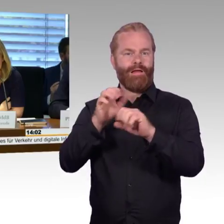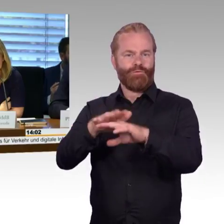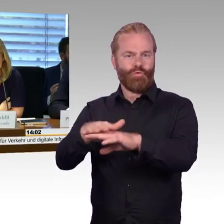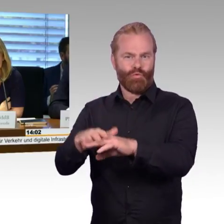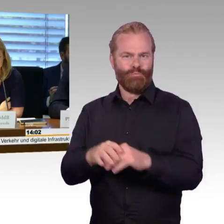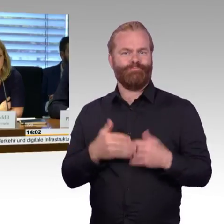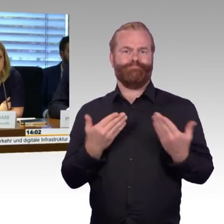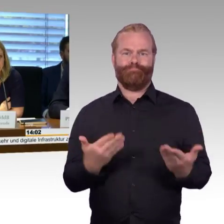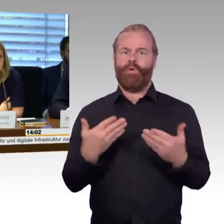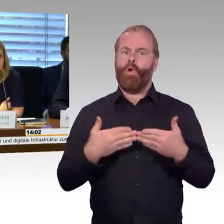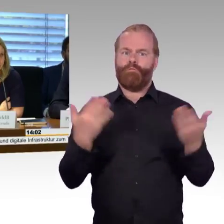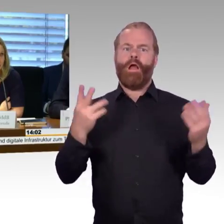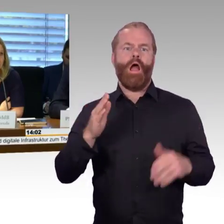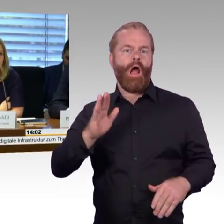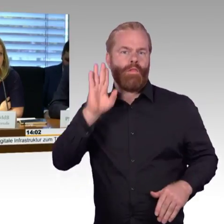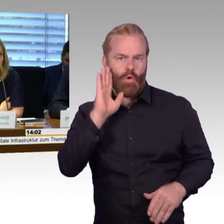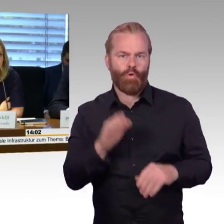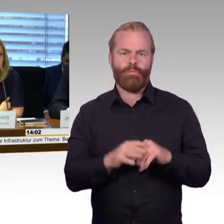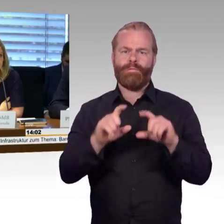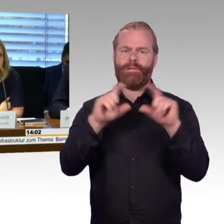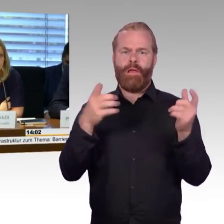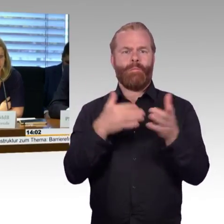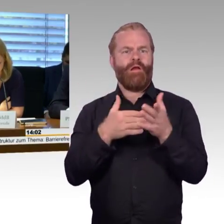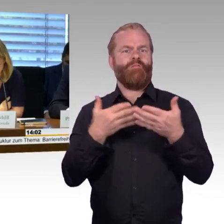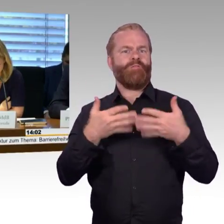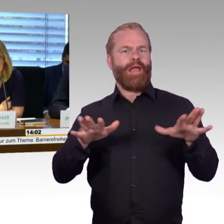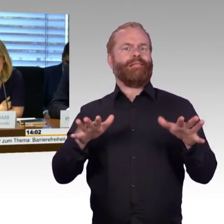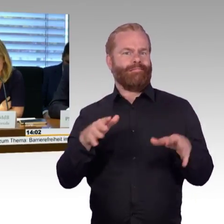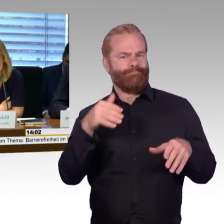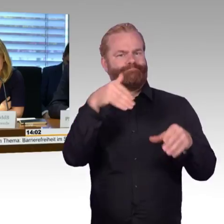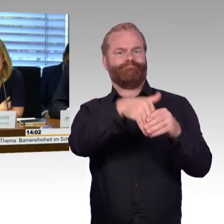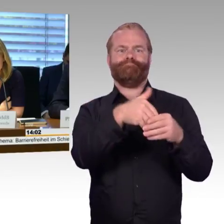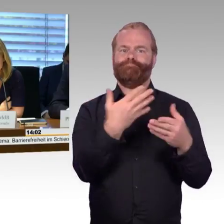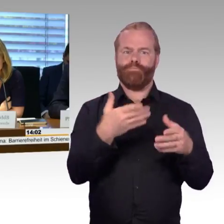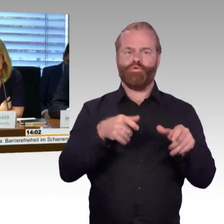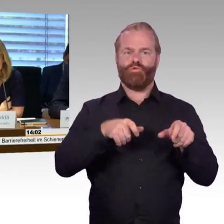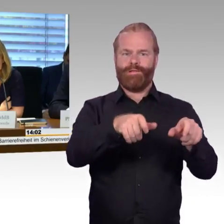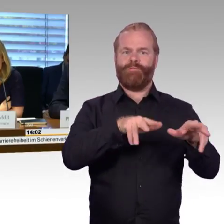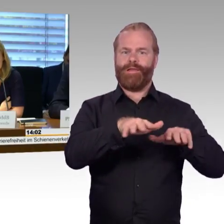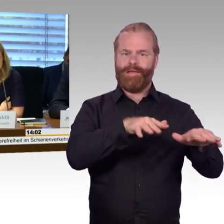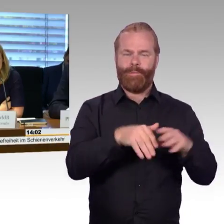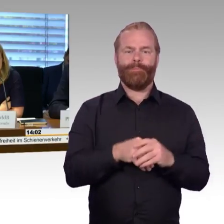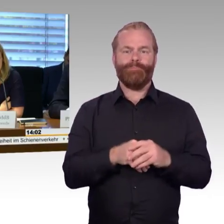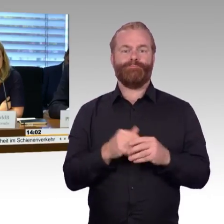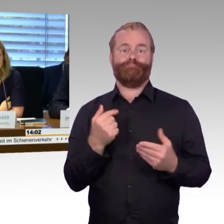unsere Gäste und natürlich auch ganz besonders die Sachverständigen, Herrn Professor Doktor Georg Barfuß,